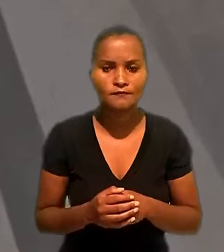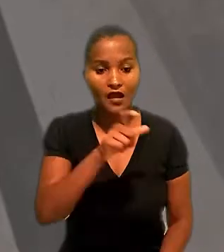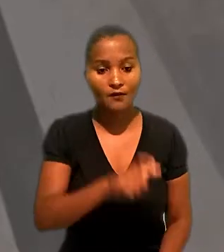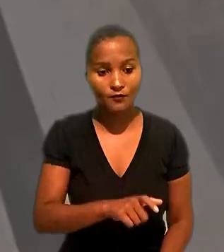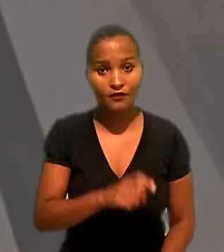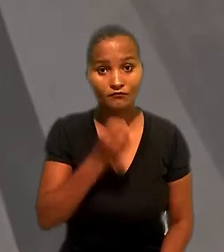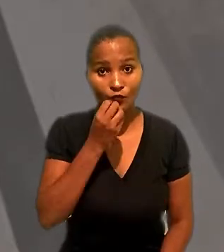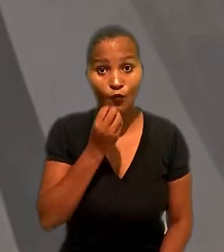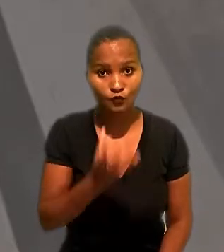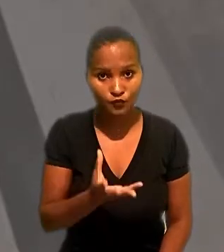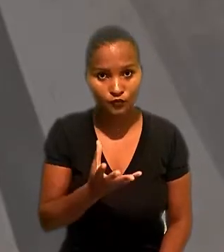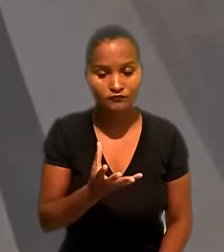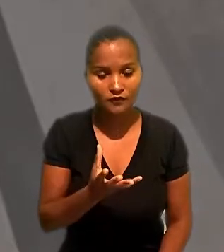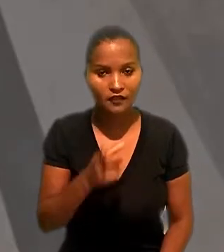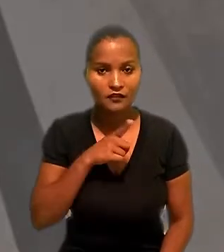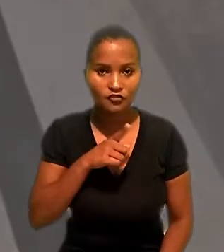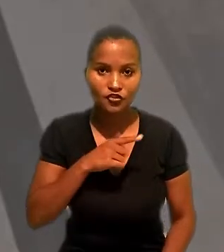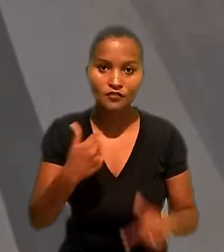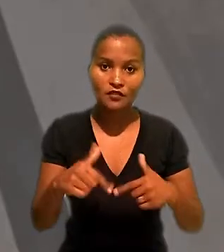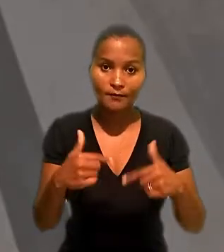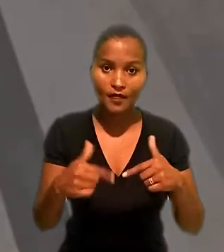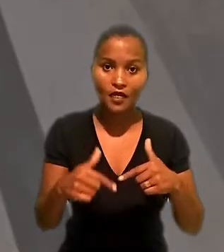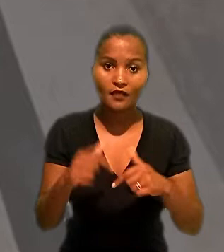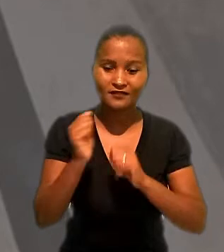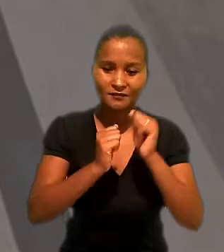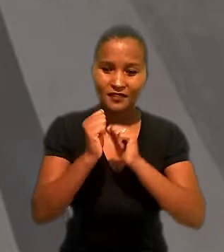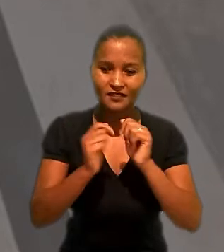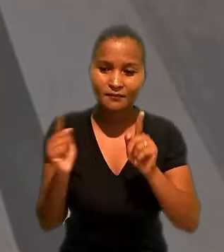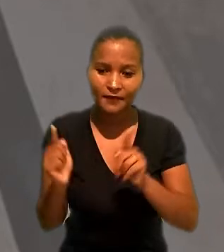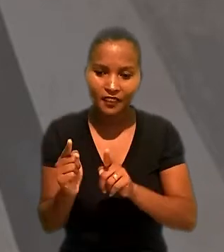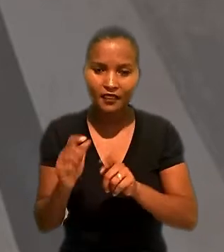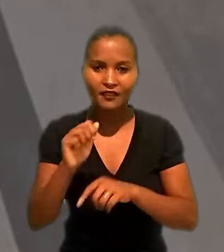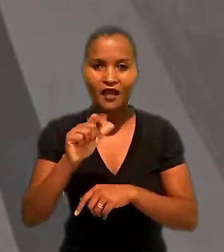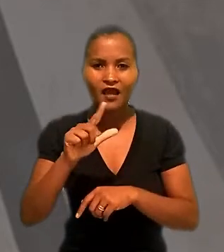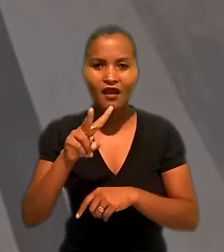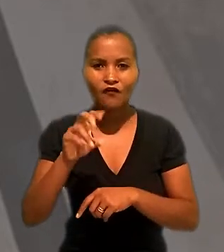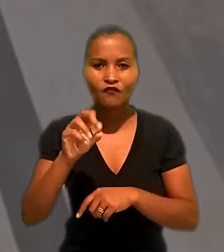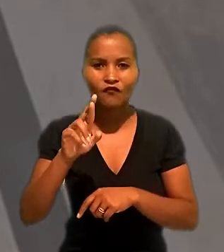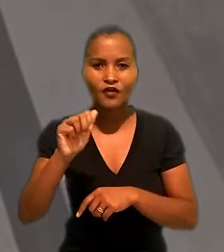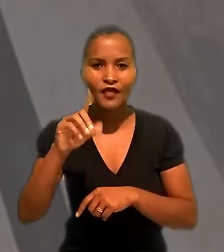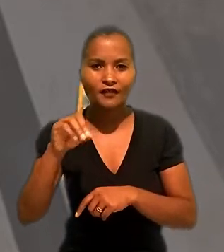A industriária contou que havia trabalhado para uma microempresa de Alvorada (RS)